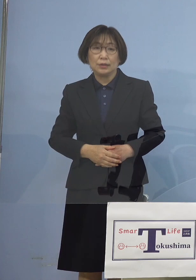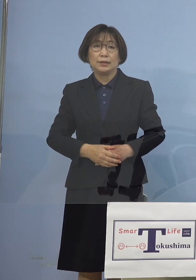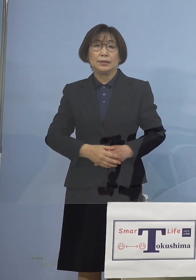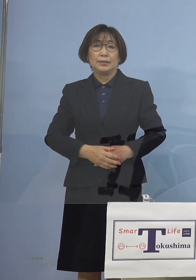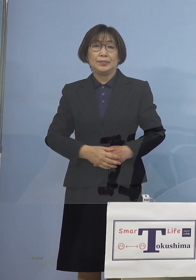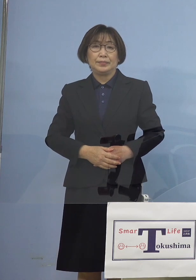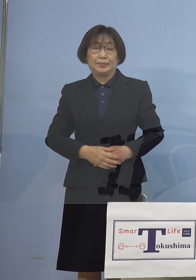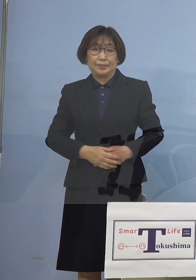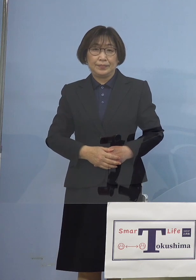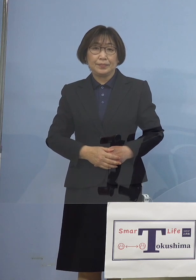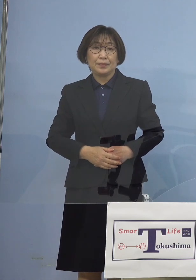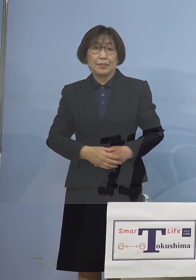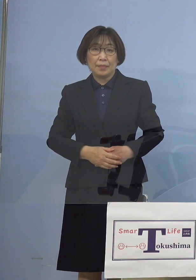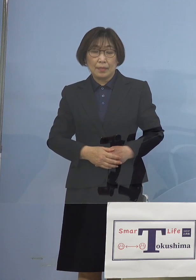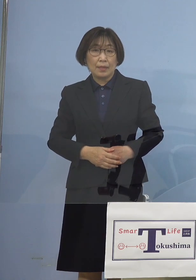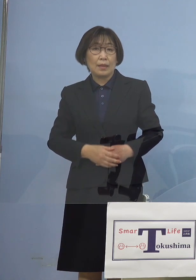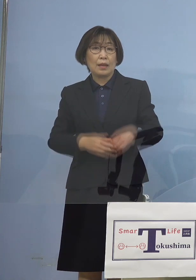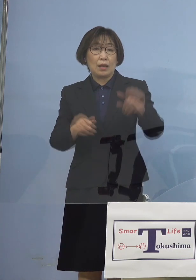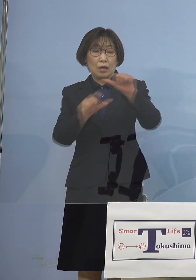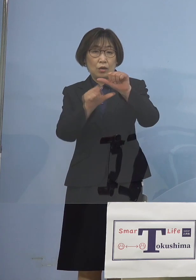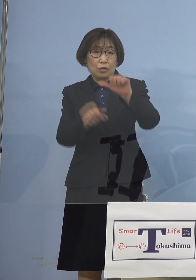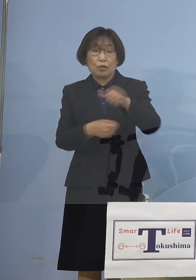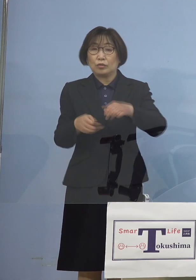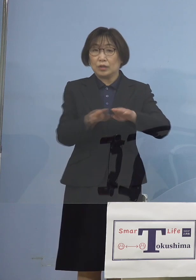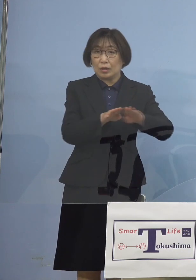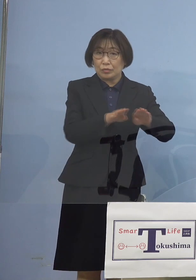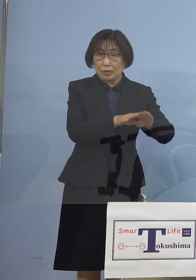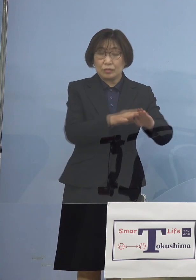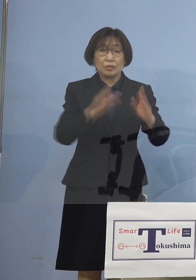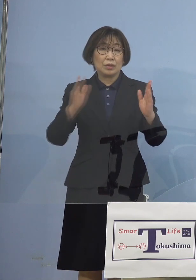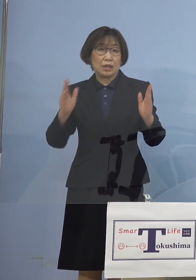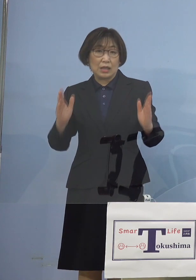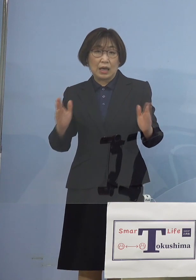いよいよゴールデンウィーク期間中 ということがありまして